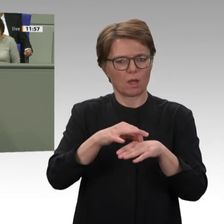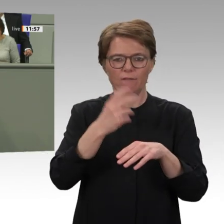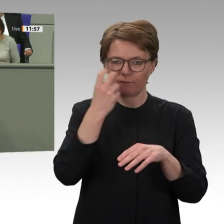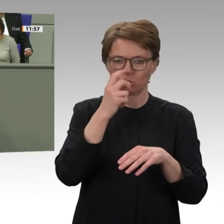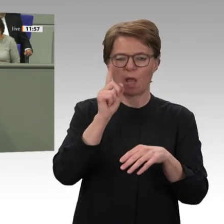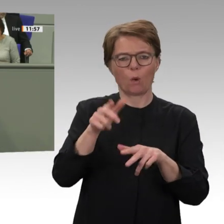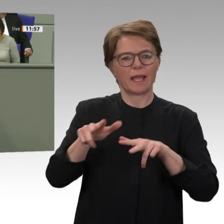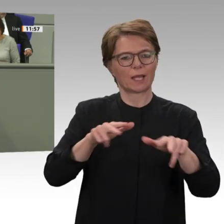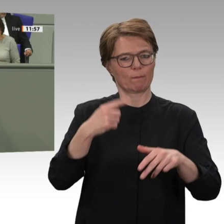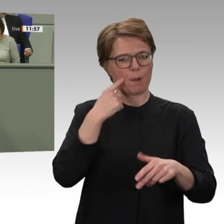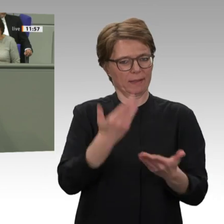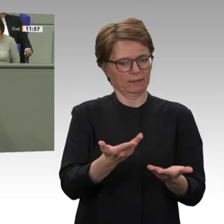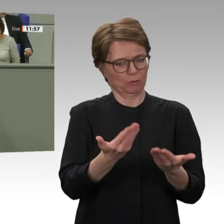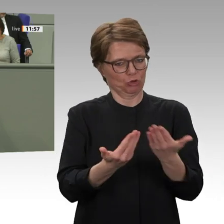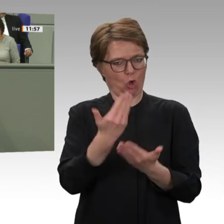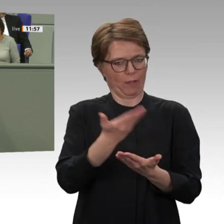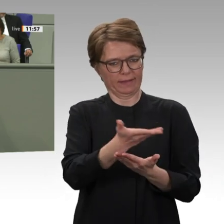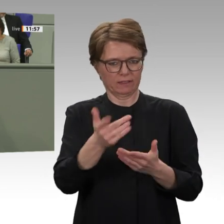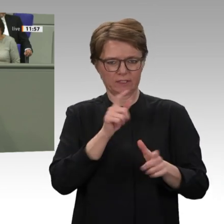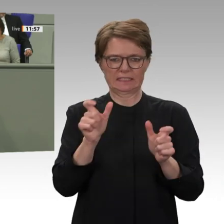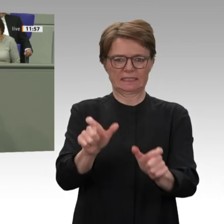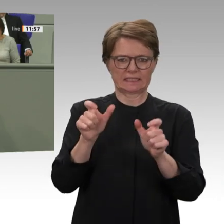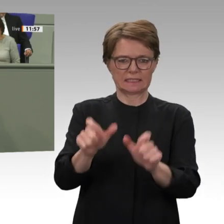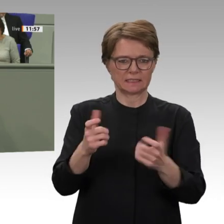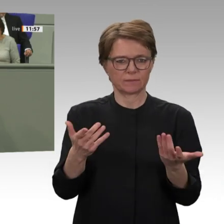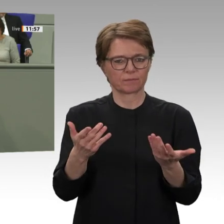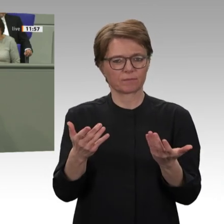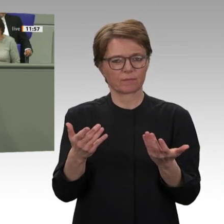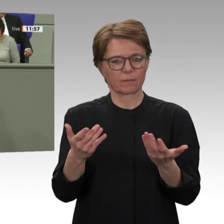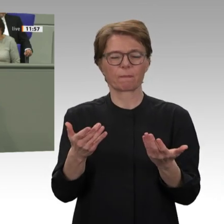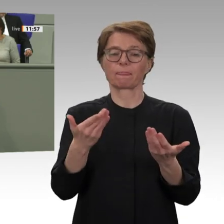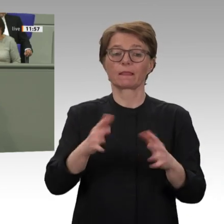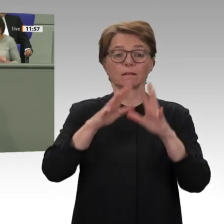darstellen. Ihnen darf nicht das Feld überlassen werden.